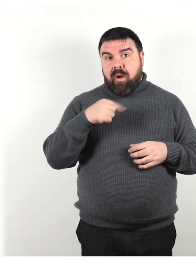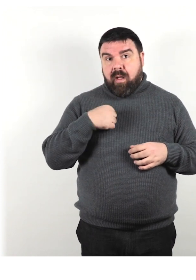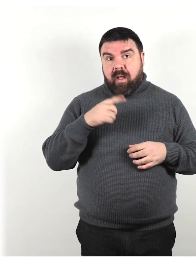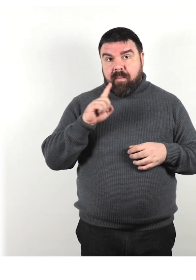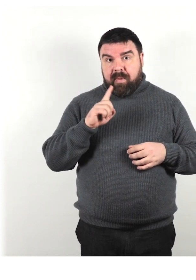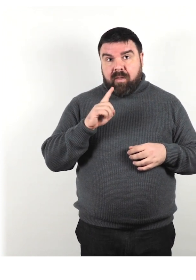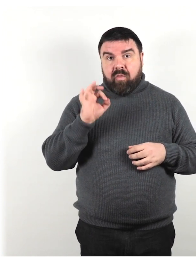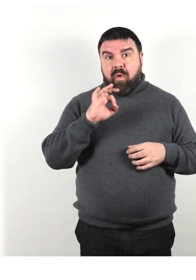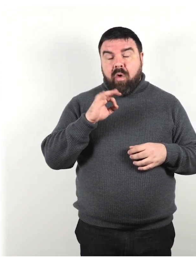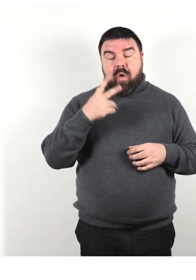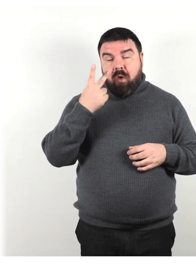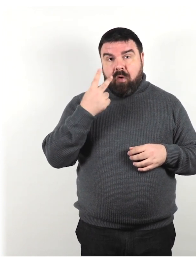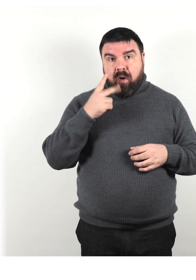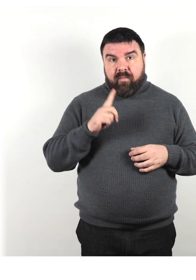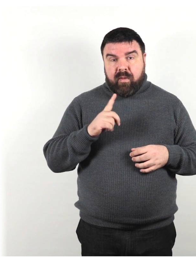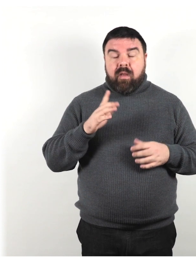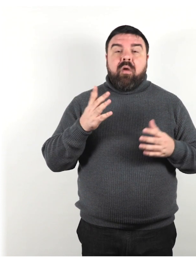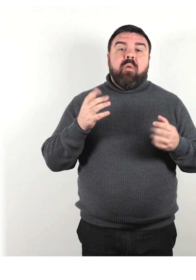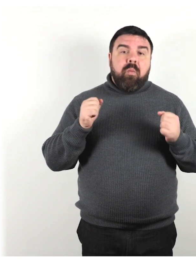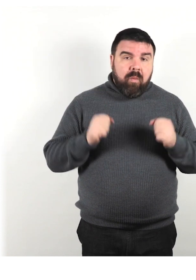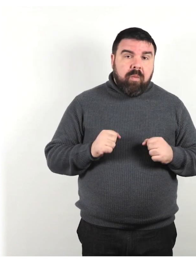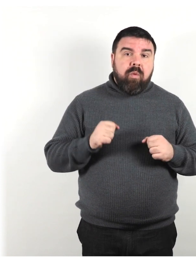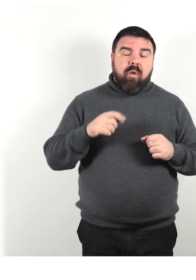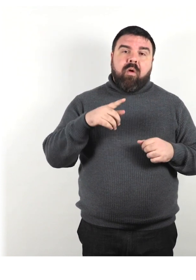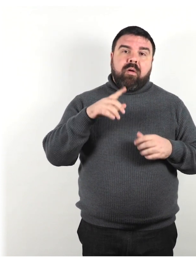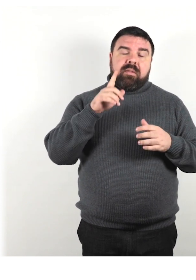Concedi tempo alla persona per elaborare le tue parole.